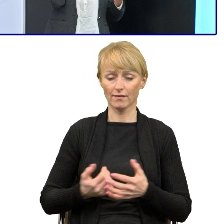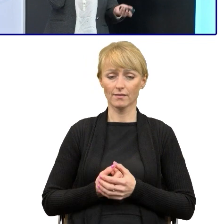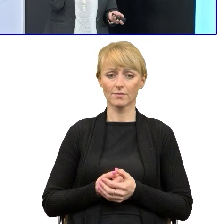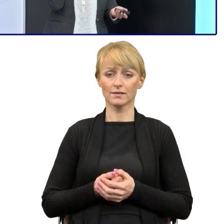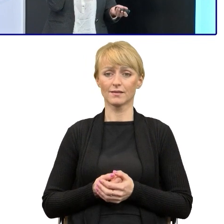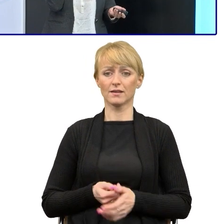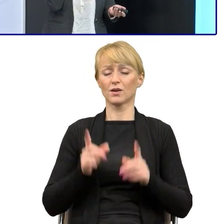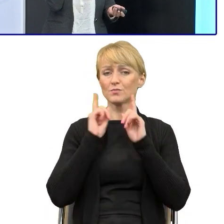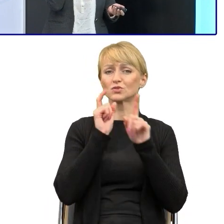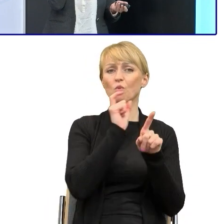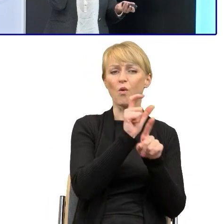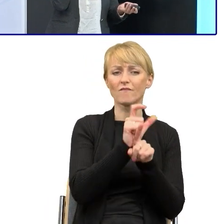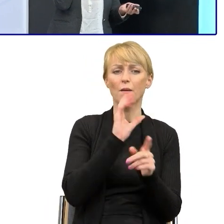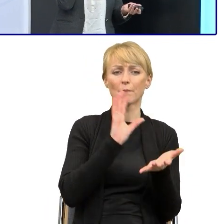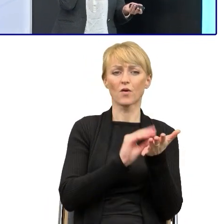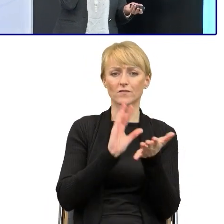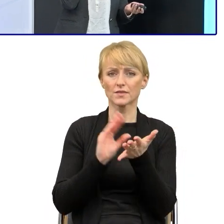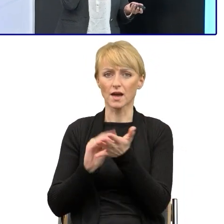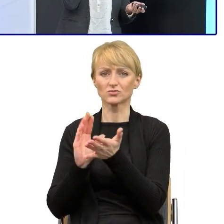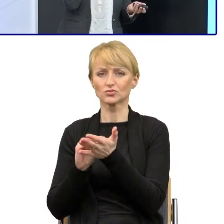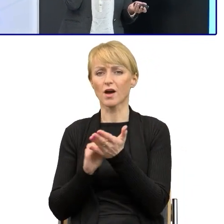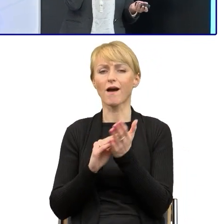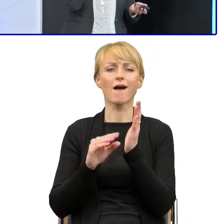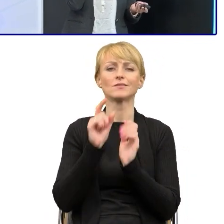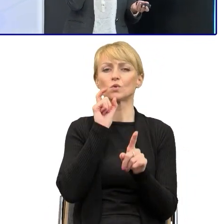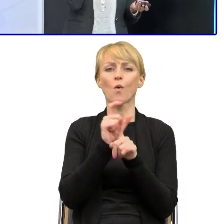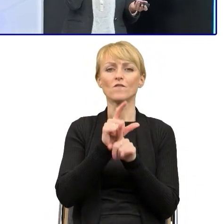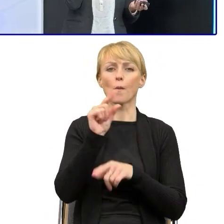które się najczęściej powtarzało, to było powyższy. Potrafiłam dostać teksty,